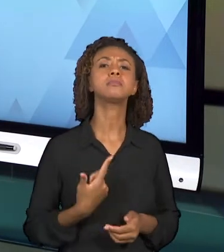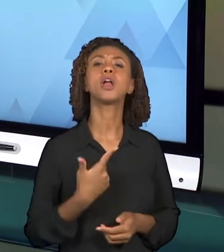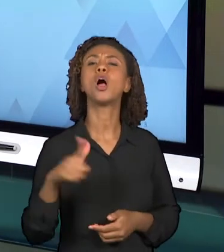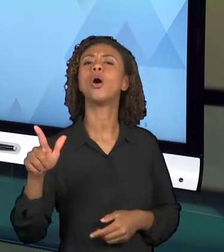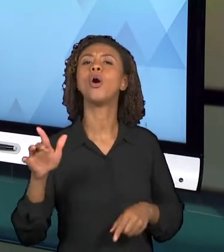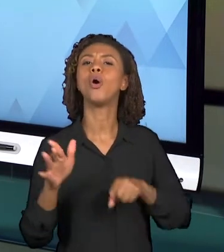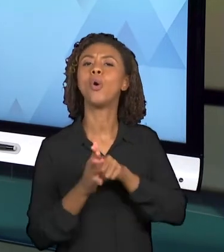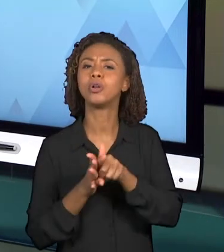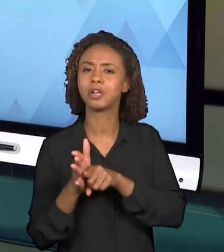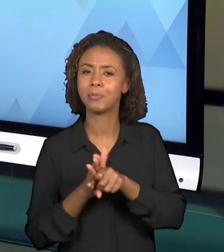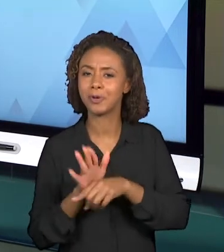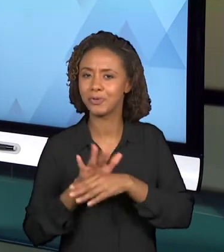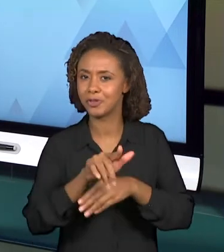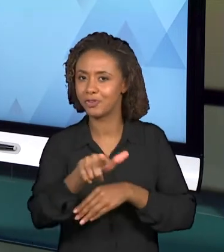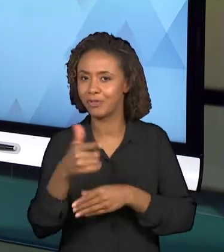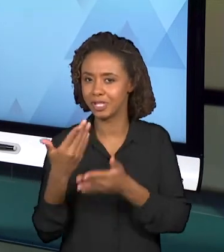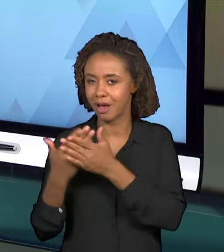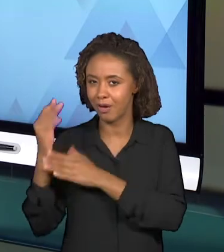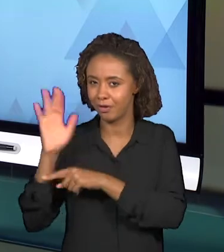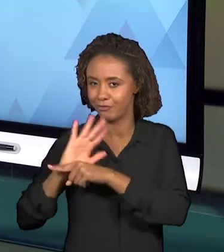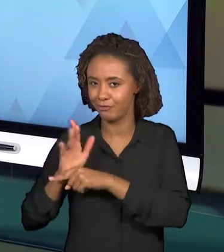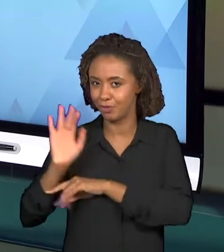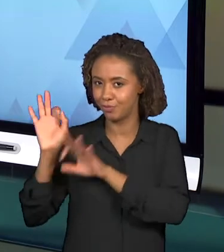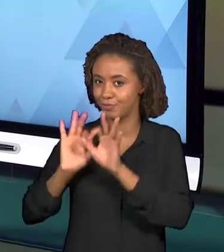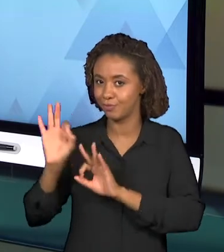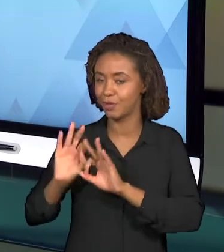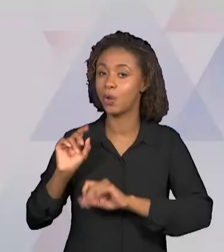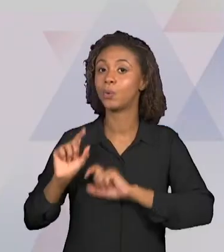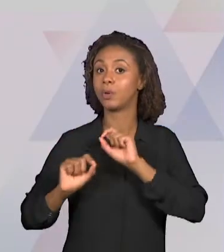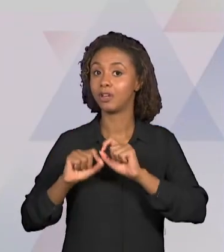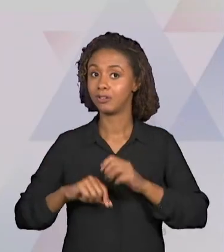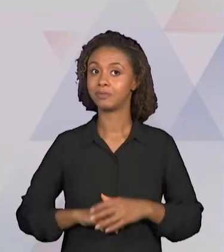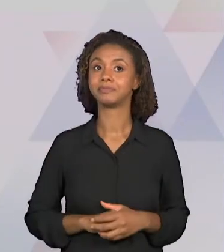DESSA VIDEOAULA ENVOLVE O "COMO" ESSA VIDEOAULA